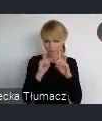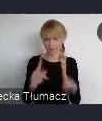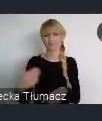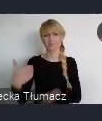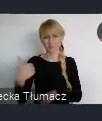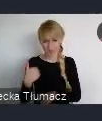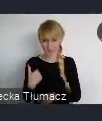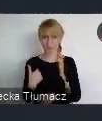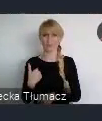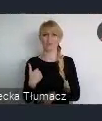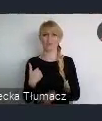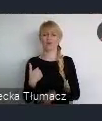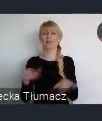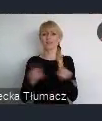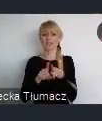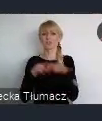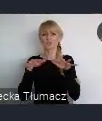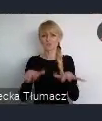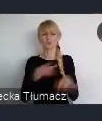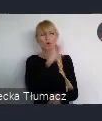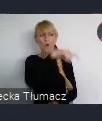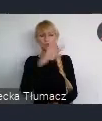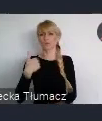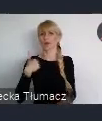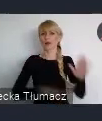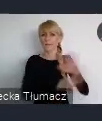przez różne jednostki kulturowe, które tutaj działały.